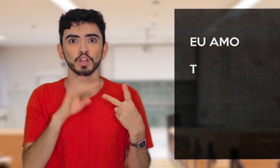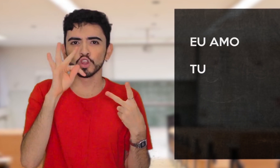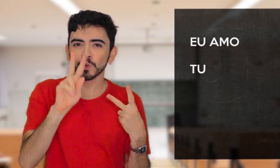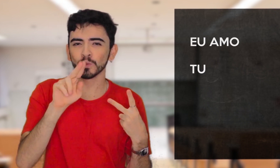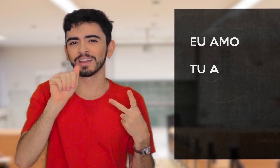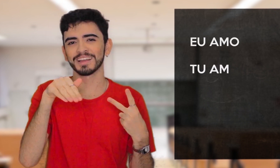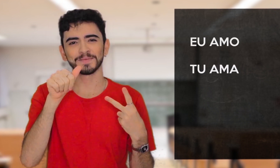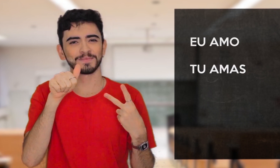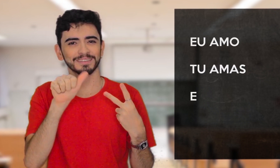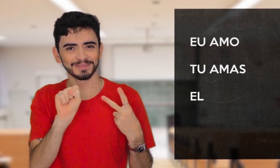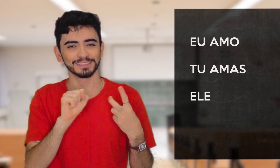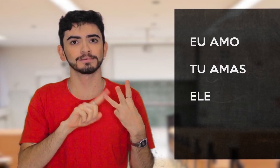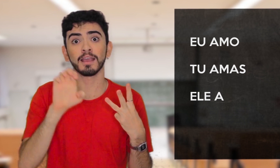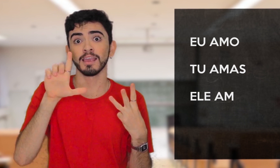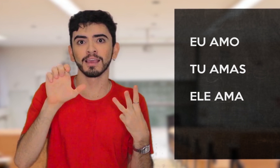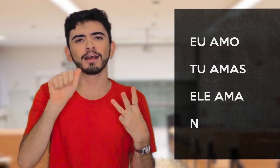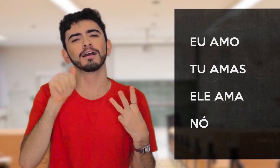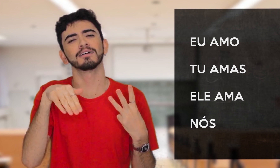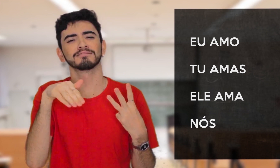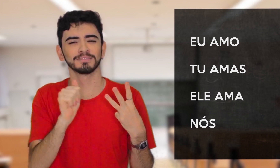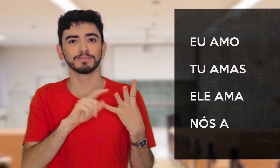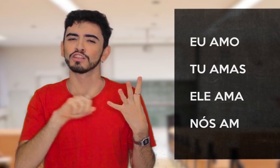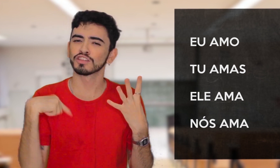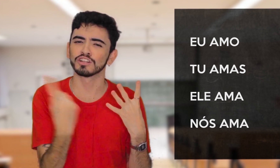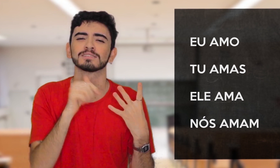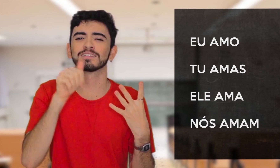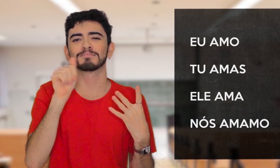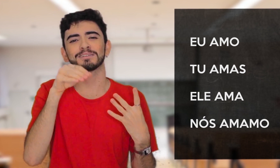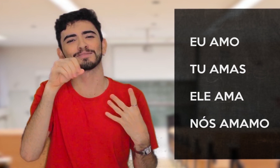[Tu amas.] [Ele ama] [Nós amamos]